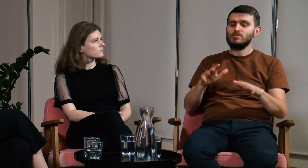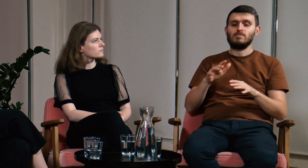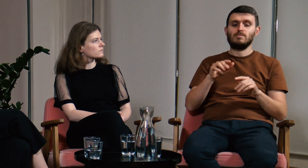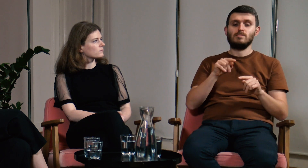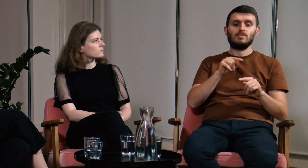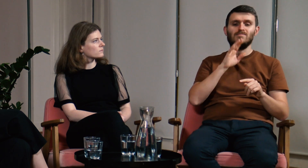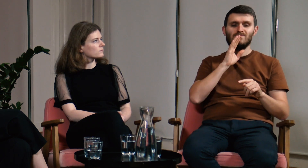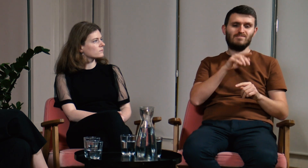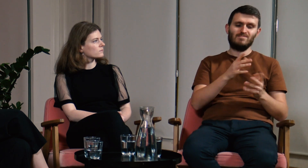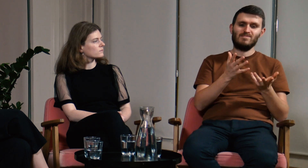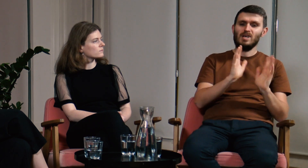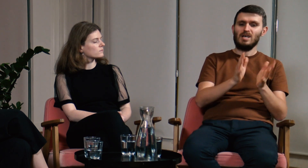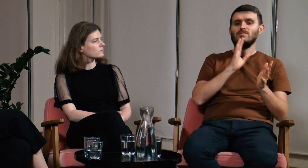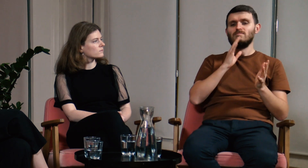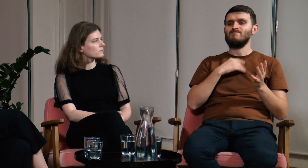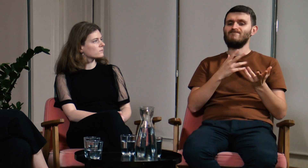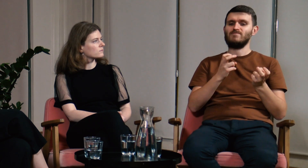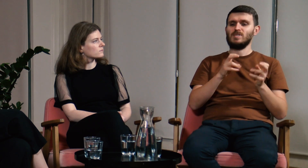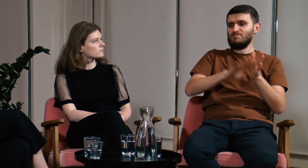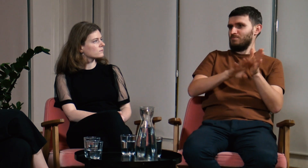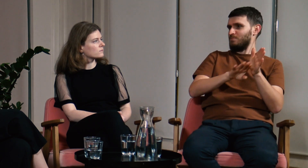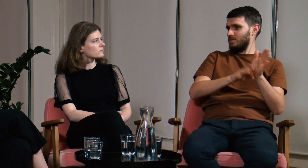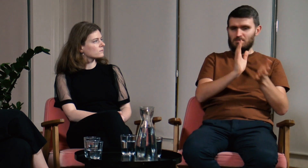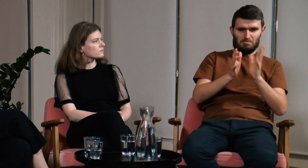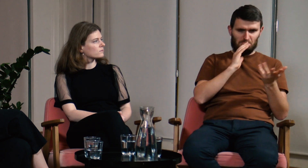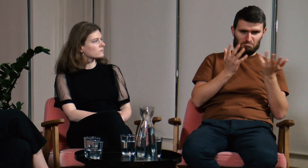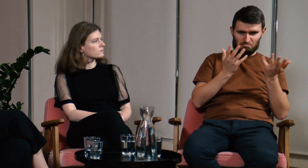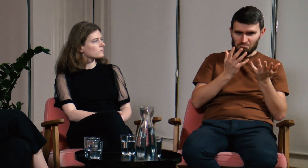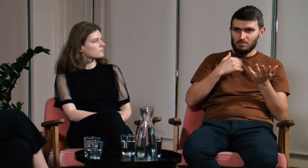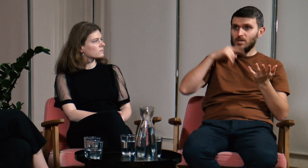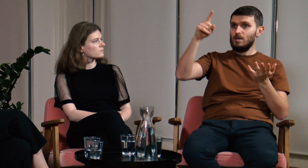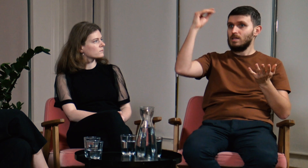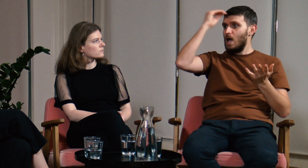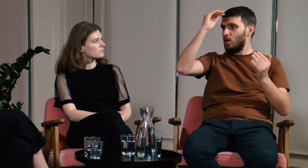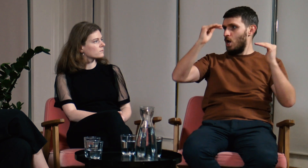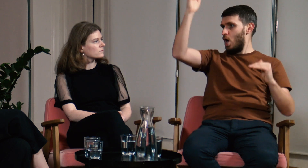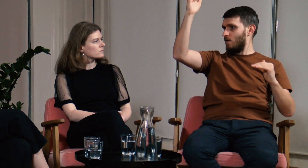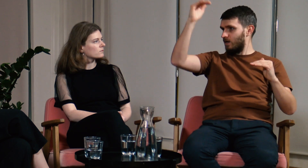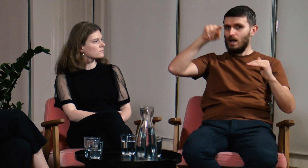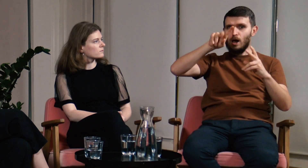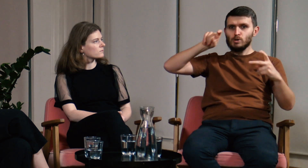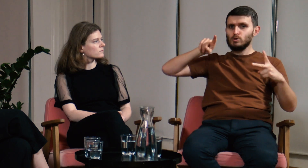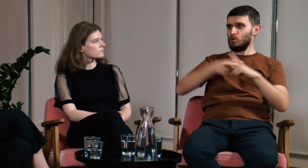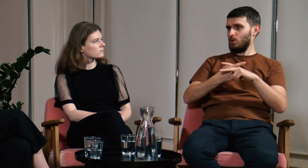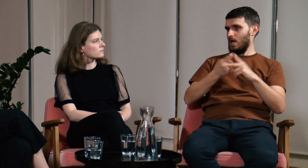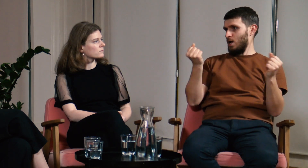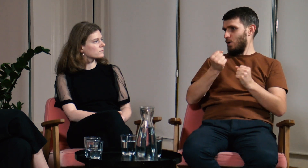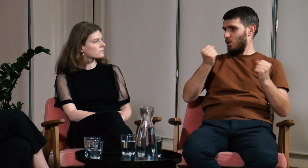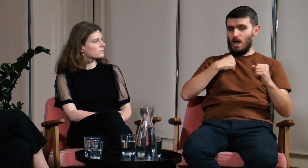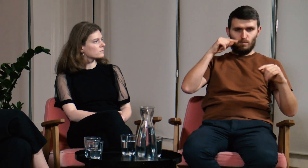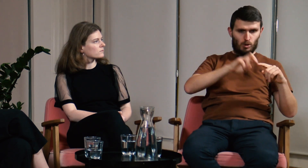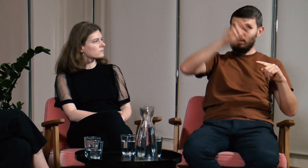Widzę, że pomiędzy "potocznym" wykorzystaniem języka migowego, a poziomem naukowym jest przepaść.